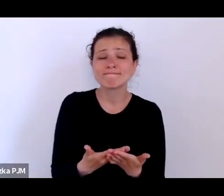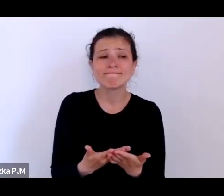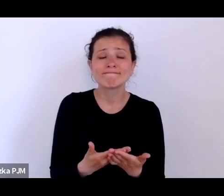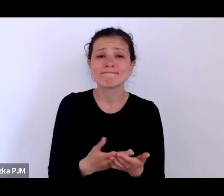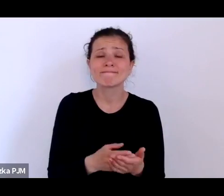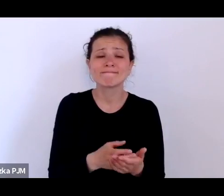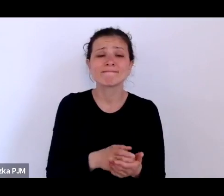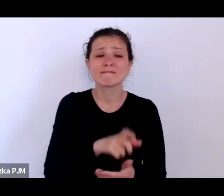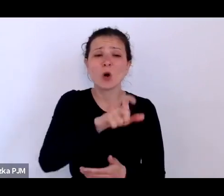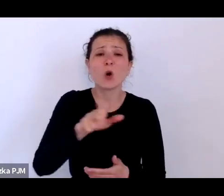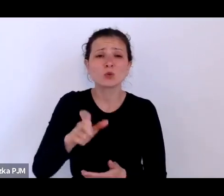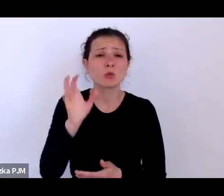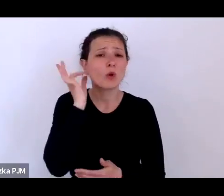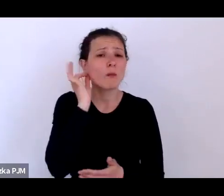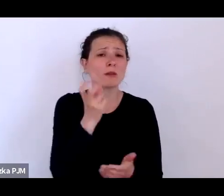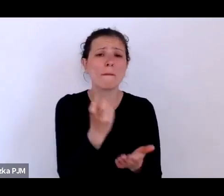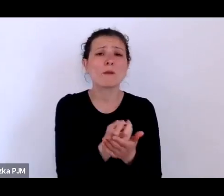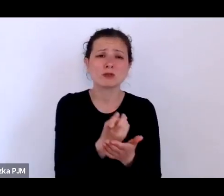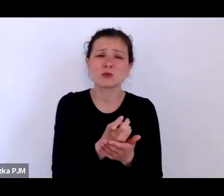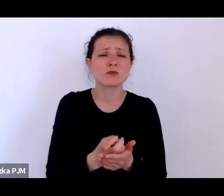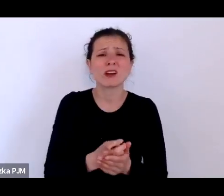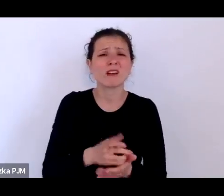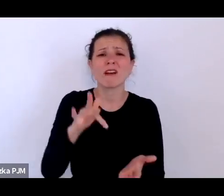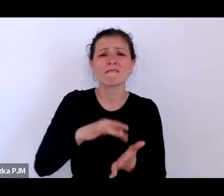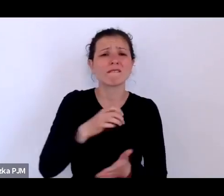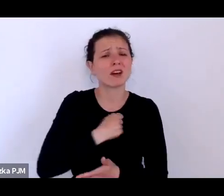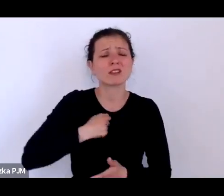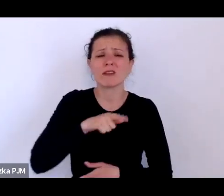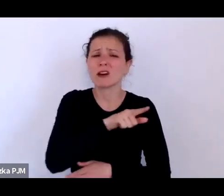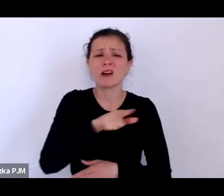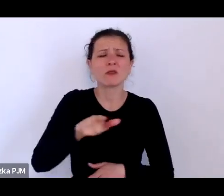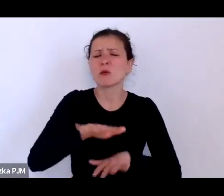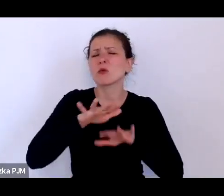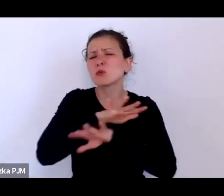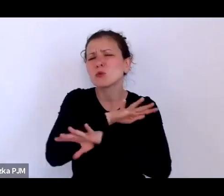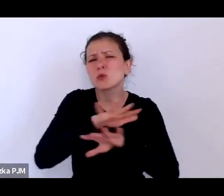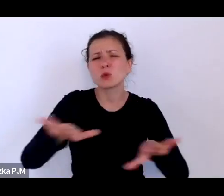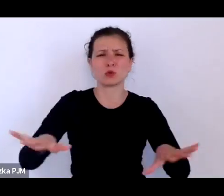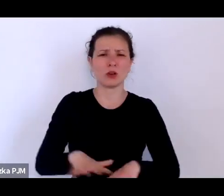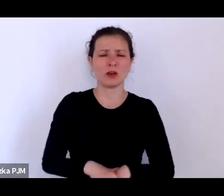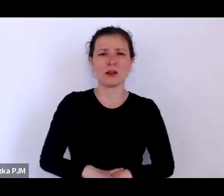których było w Warszawie mnóstwo – tutaj akurat statystyki warszawskie są dobrze opracowane